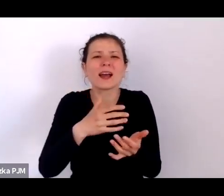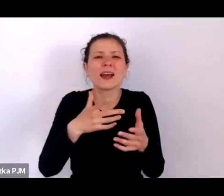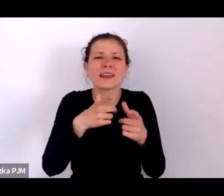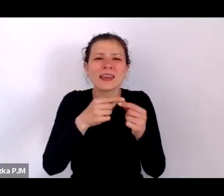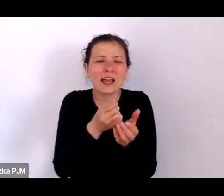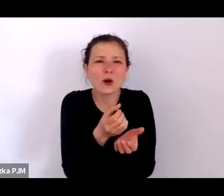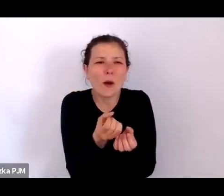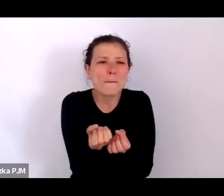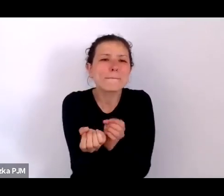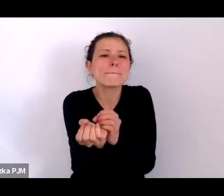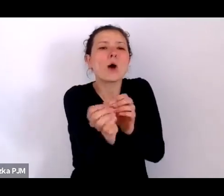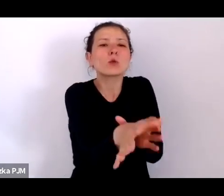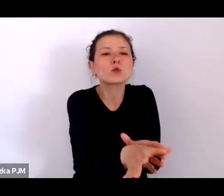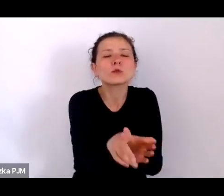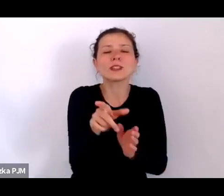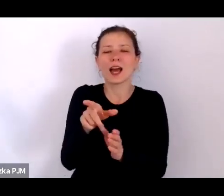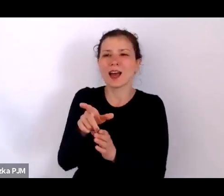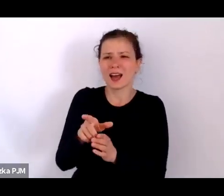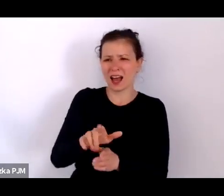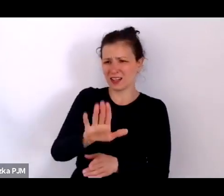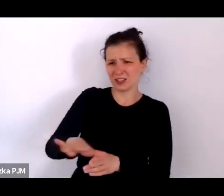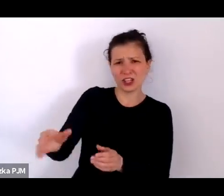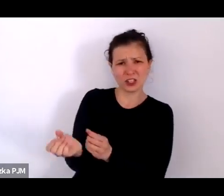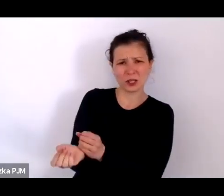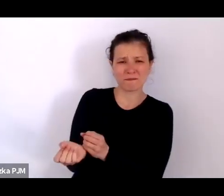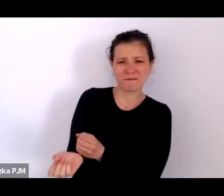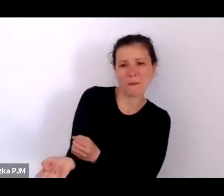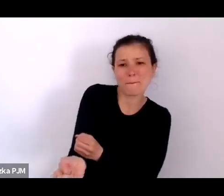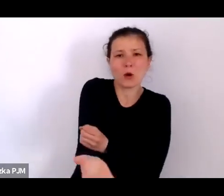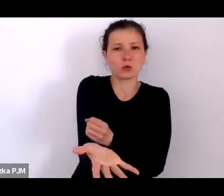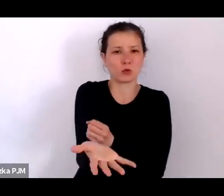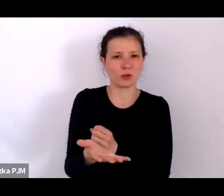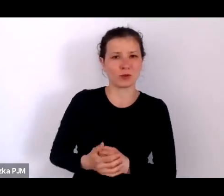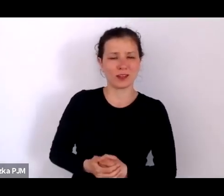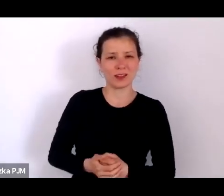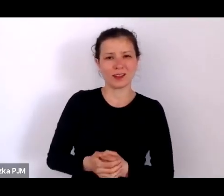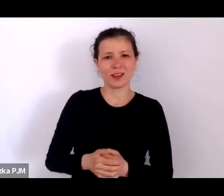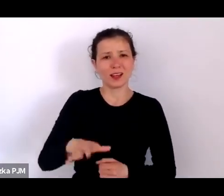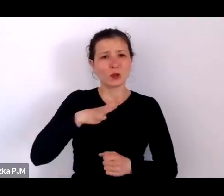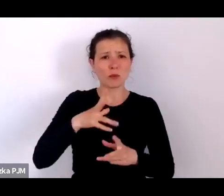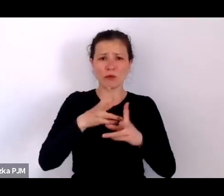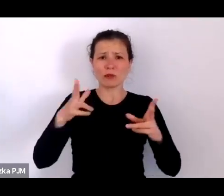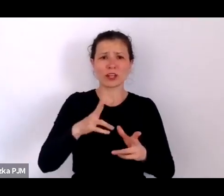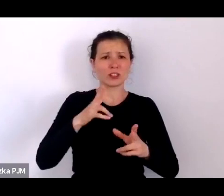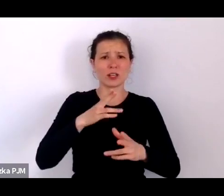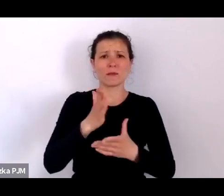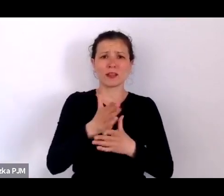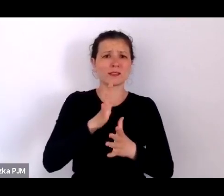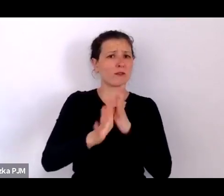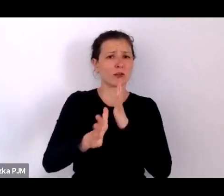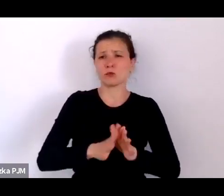A tych porzuconych dzieci w międzywojniu było mnóstwo i tutaj mamy znakomite statystyki